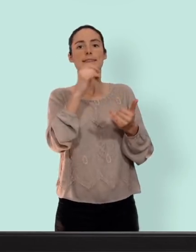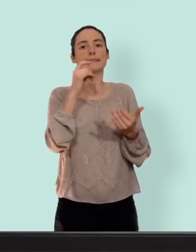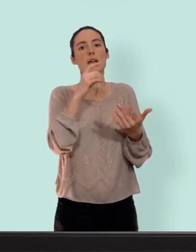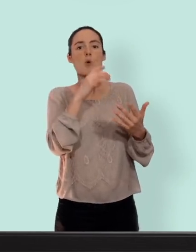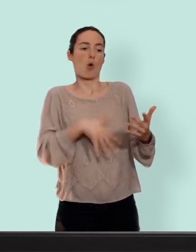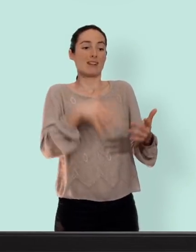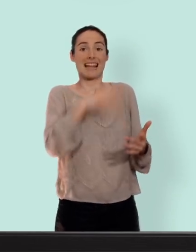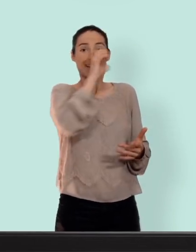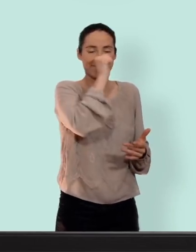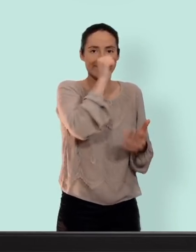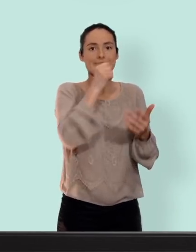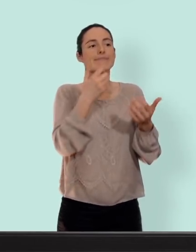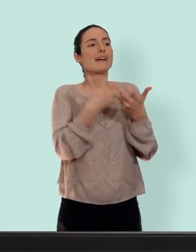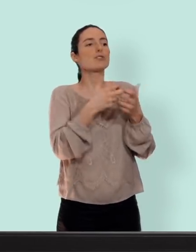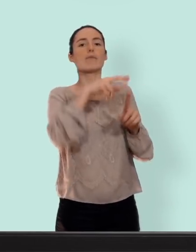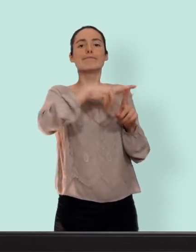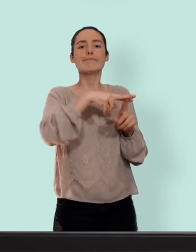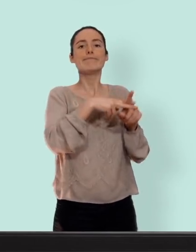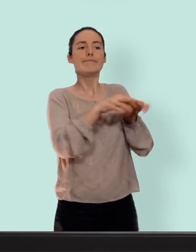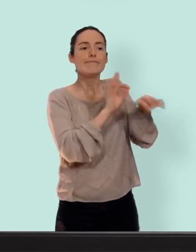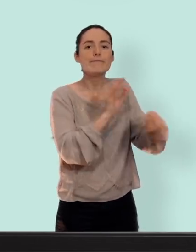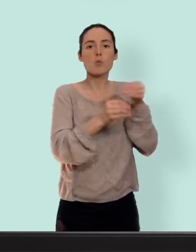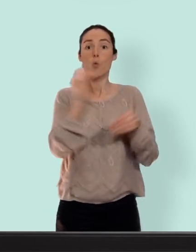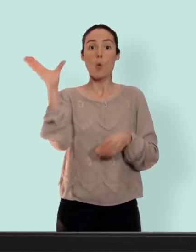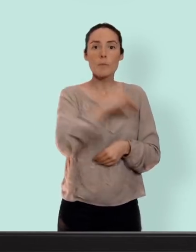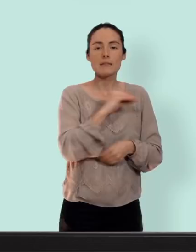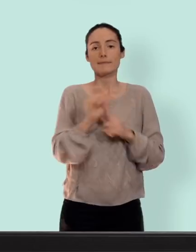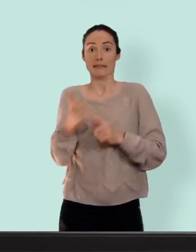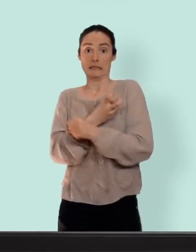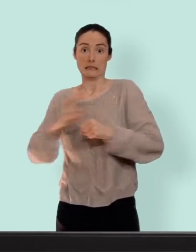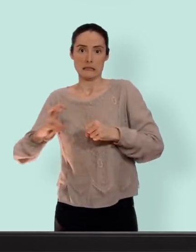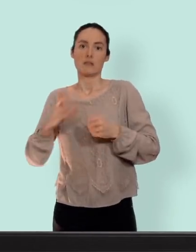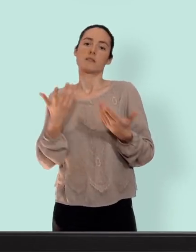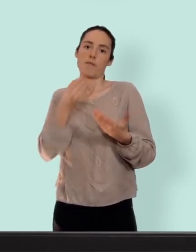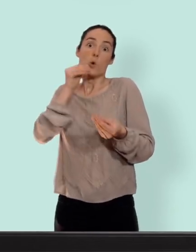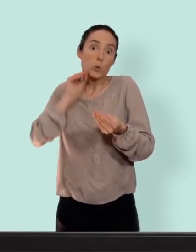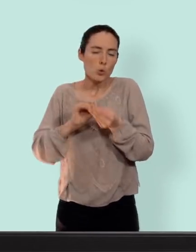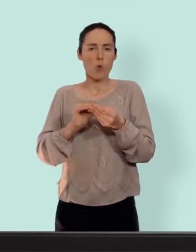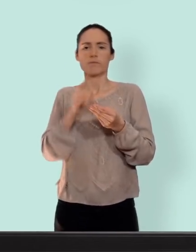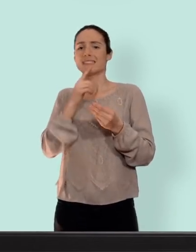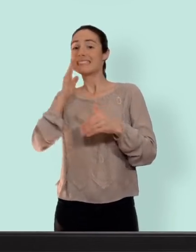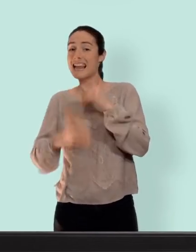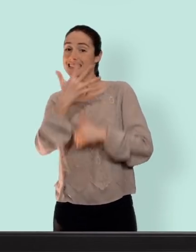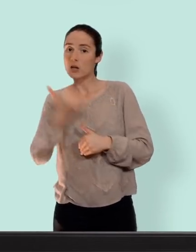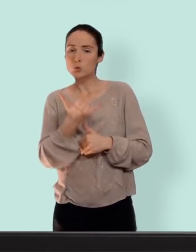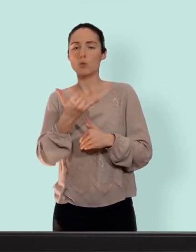préservatif cassé ou oublier le plus tôt possible et jusqu'à cinq jours après un rapport à risque... on la trouve dans toutes les pharmacies